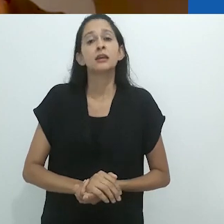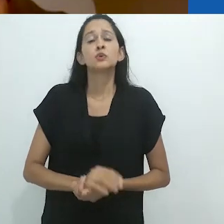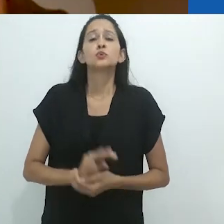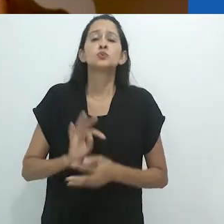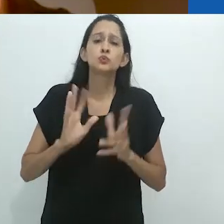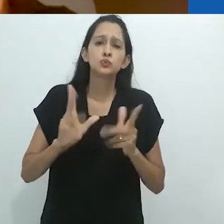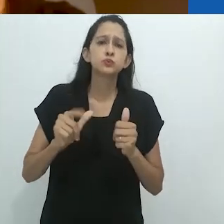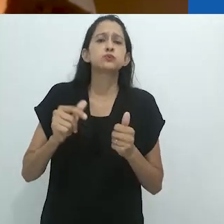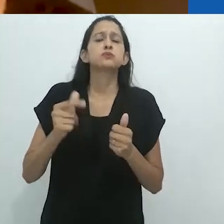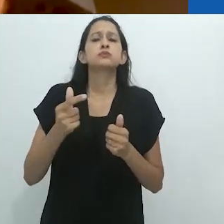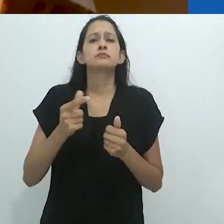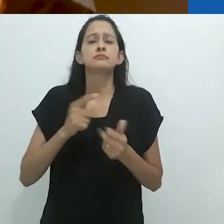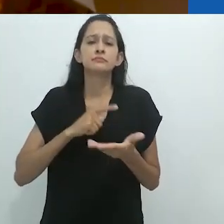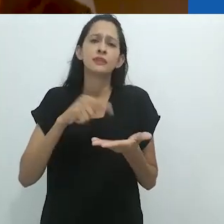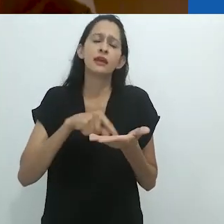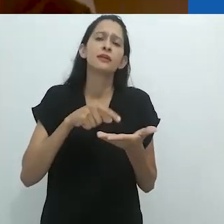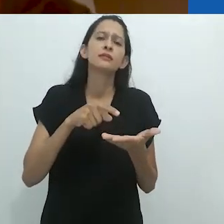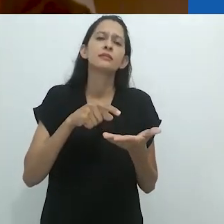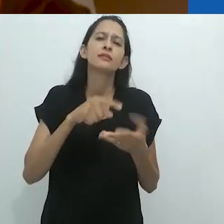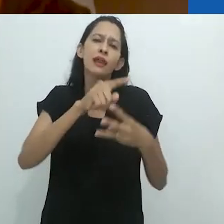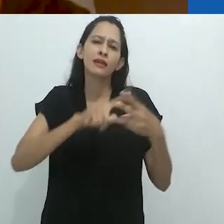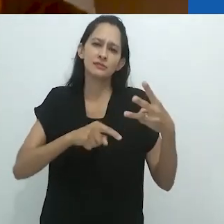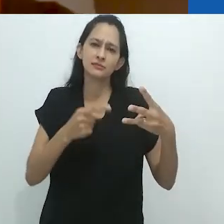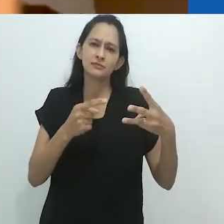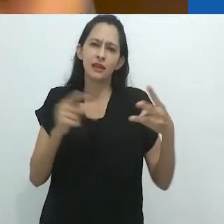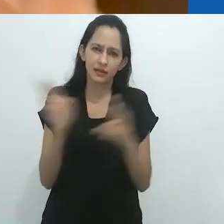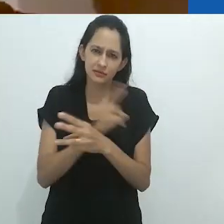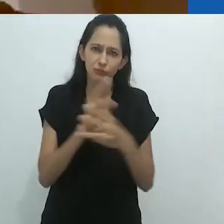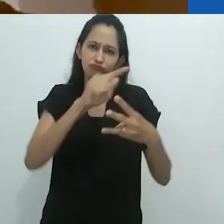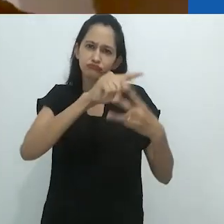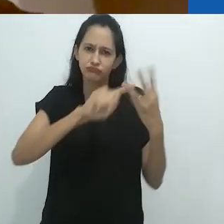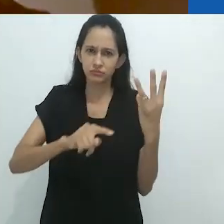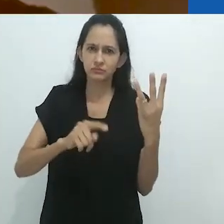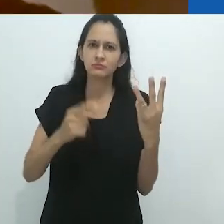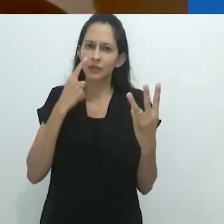Em todo evento, há uma triangulação interessante,